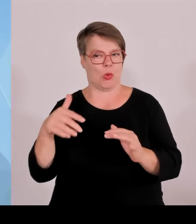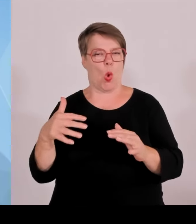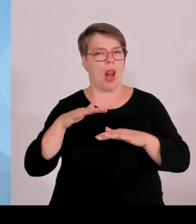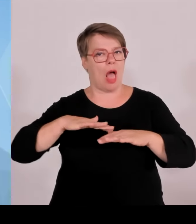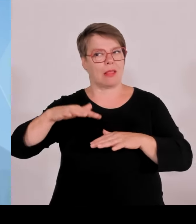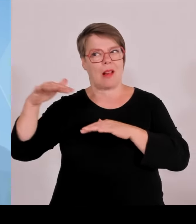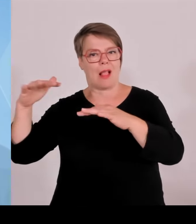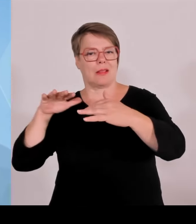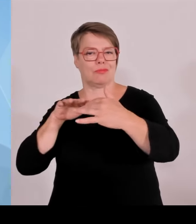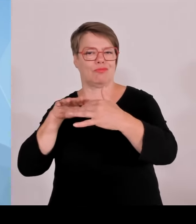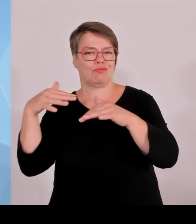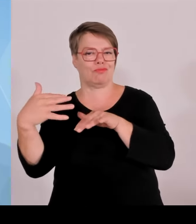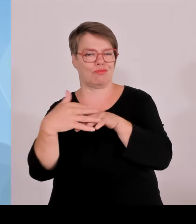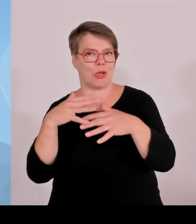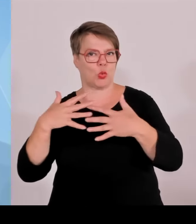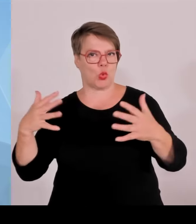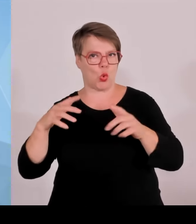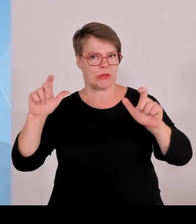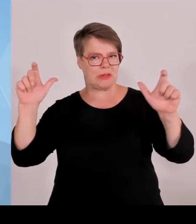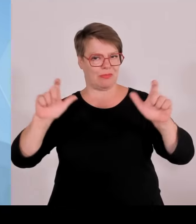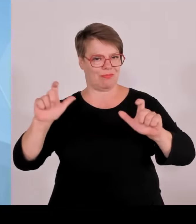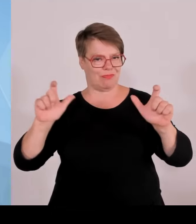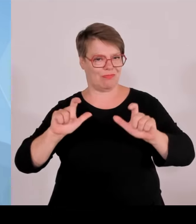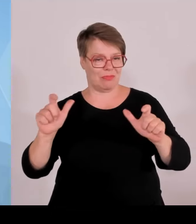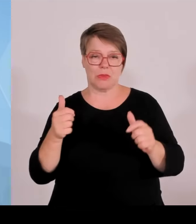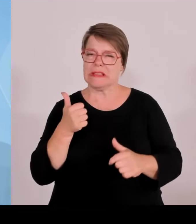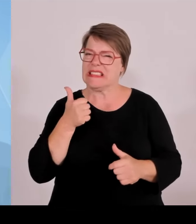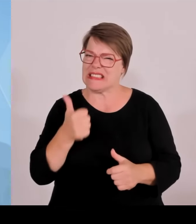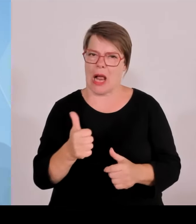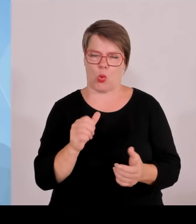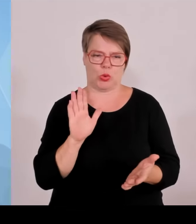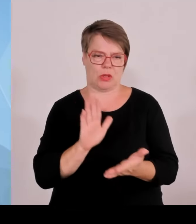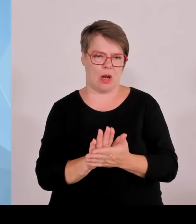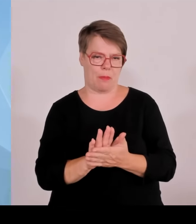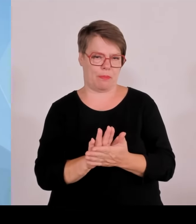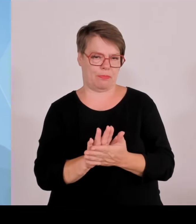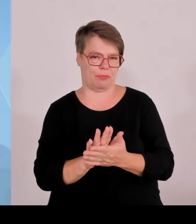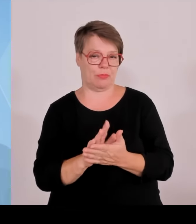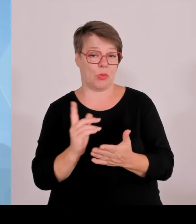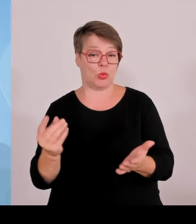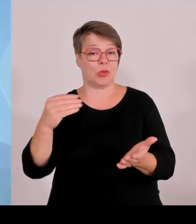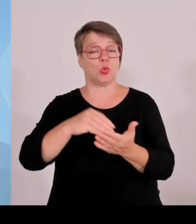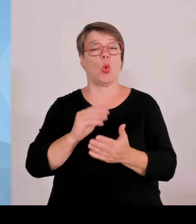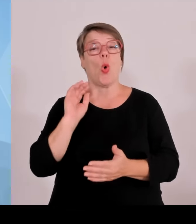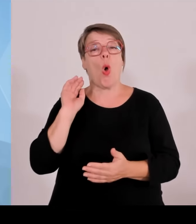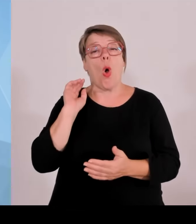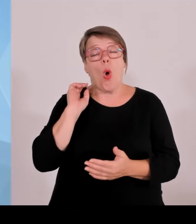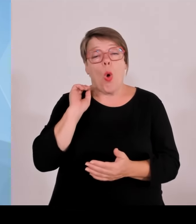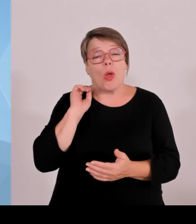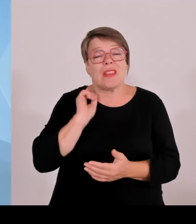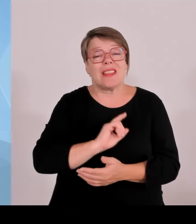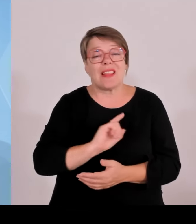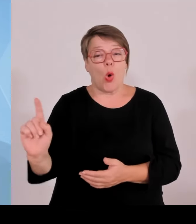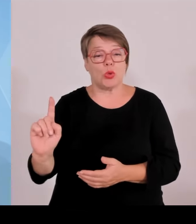Also all denen noch einmal ein herzliches Dankeschön für diesen großartigen Einsatz. Sie haben damit auch